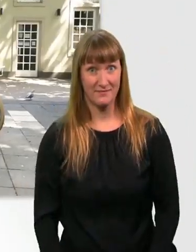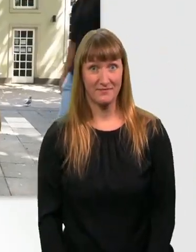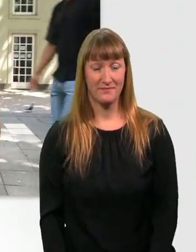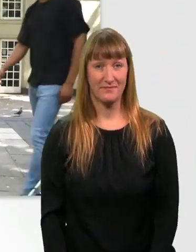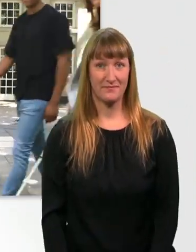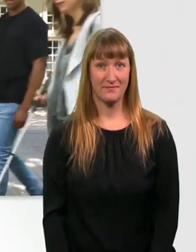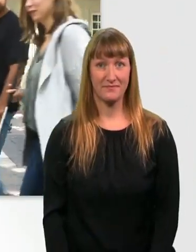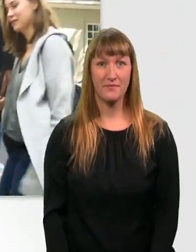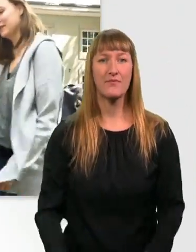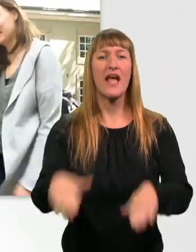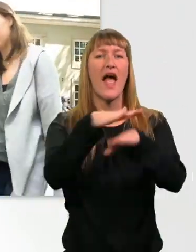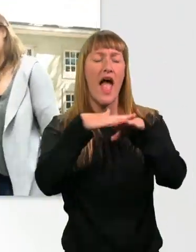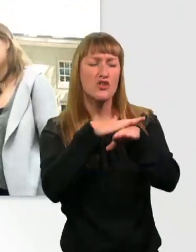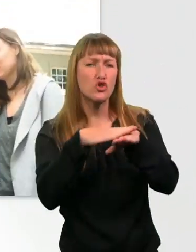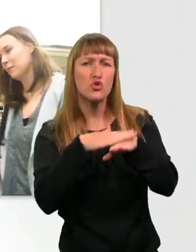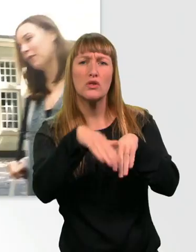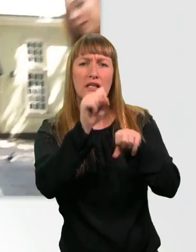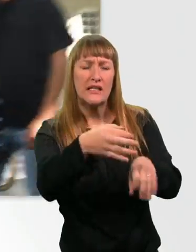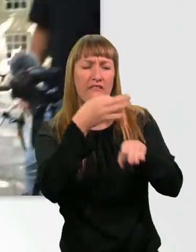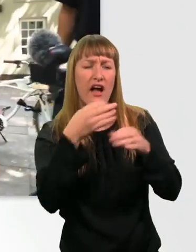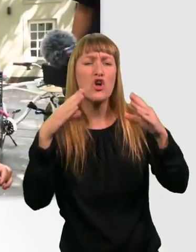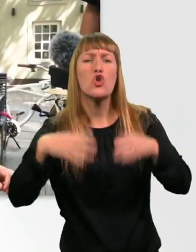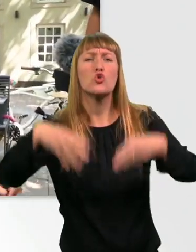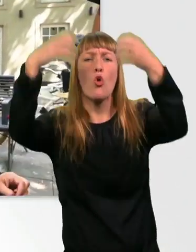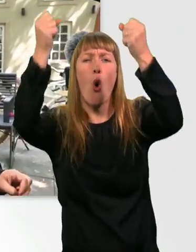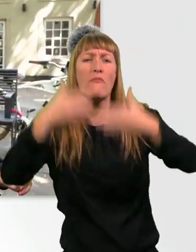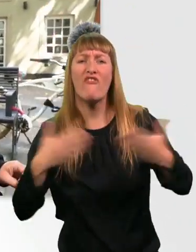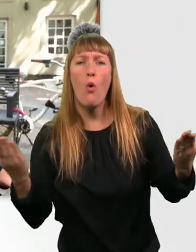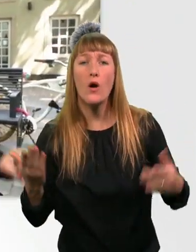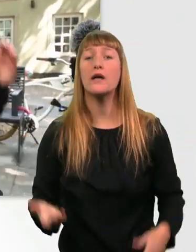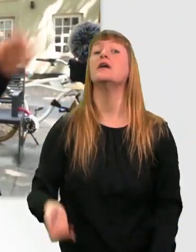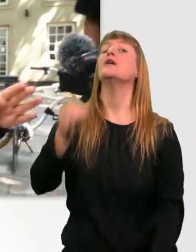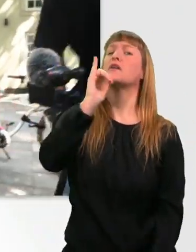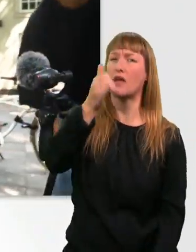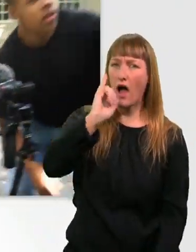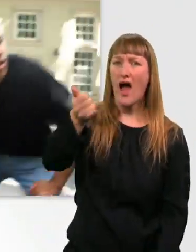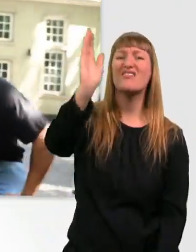Entschuldigung, können Sie uns sagen, wie wir zum Dom kommen? Äh, ja. Das ist einmal da lang.